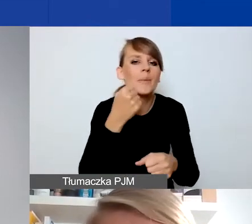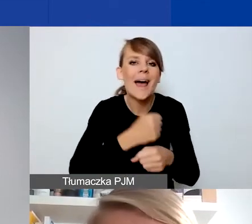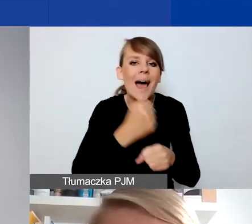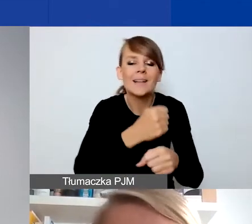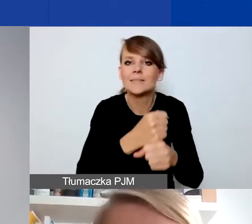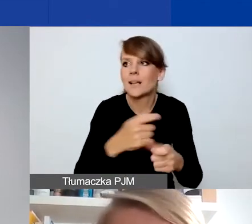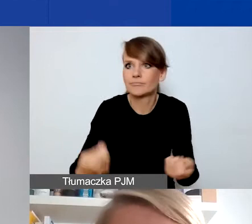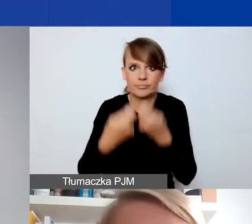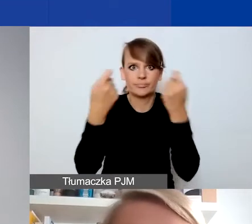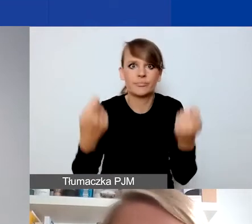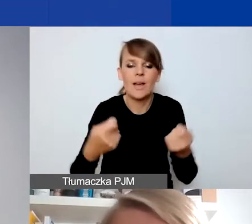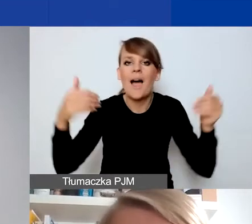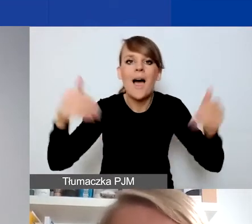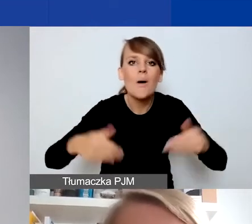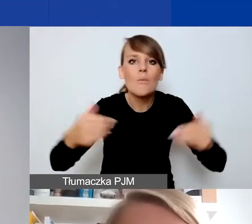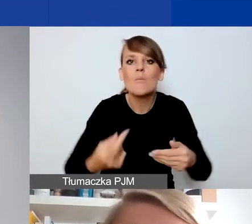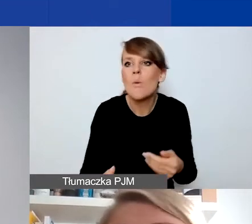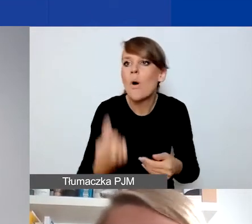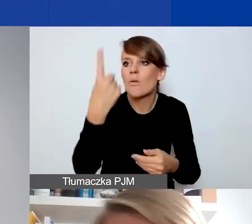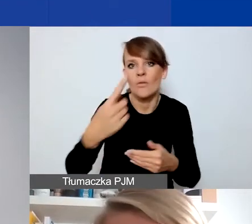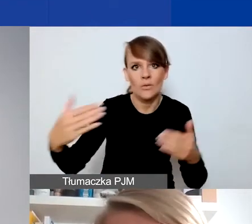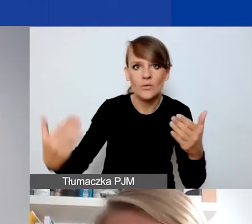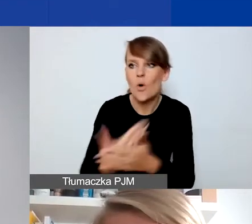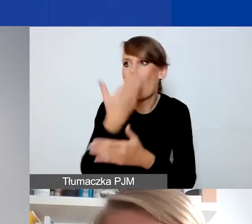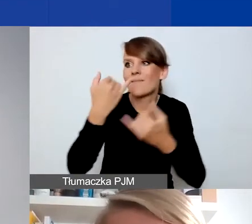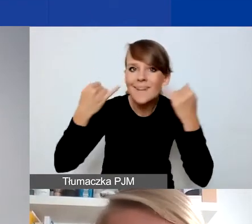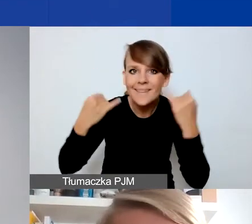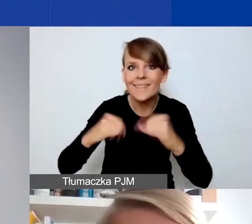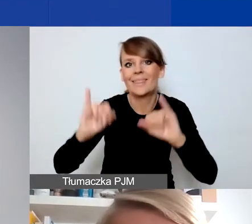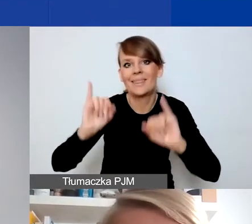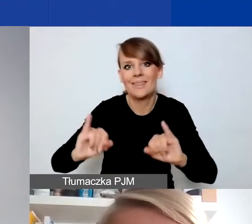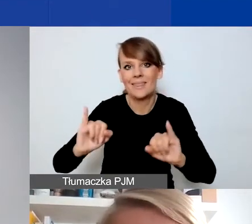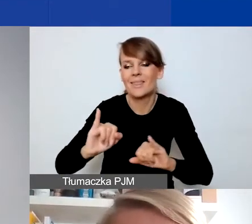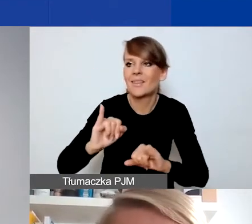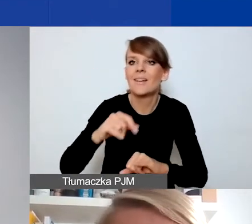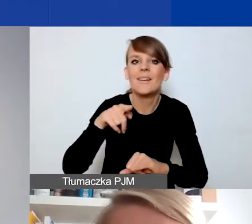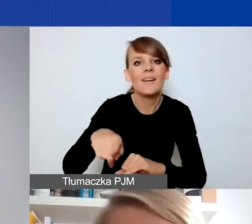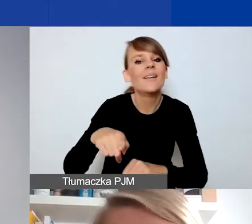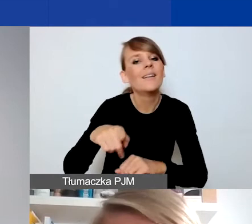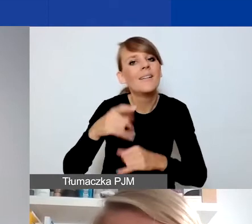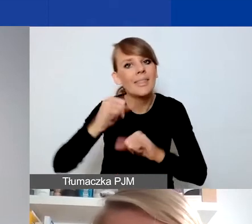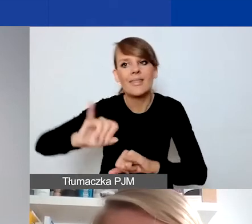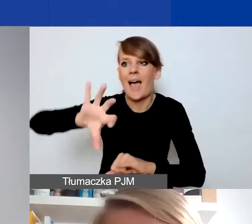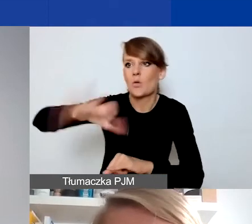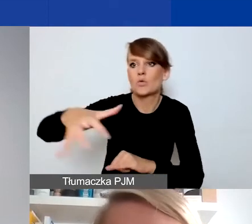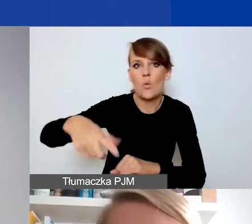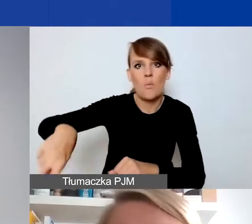albo pojawiła się nowa, znacznie większa, inna w jakiś sposób, np. charakteryzująca się innymi cechami grupa odbiorców